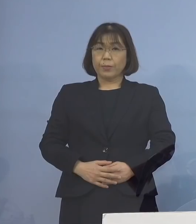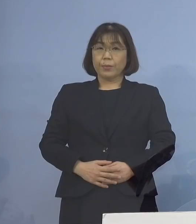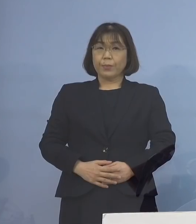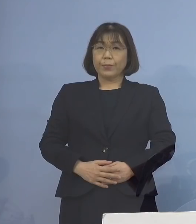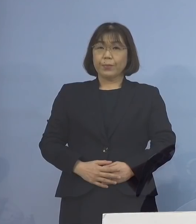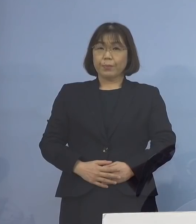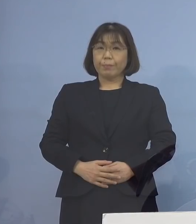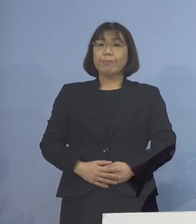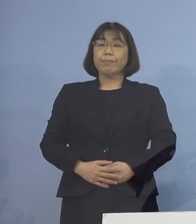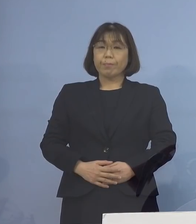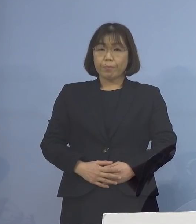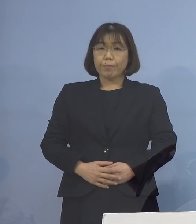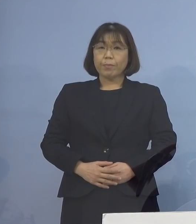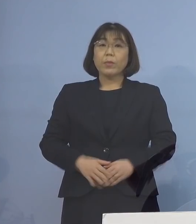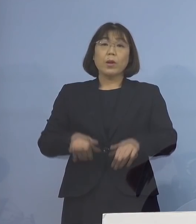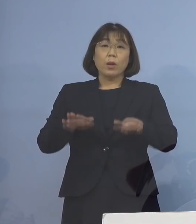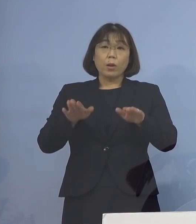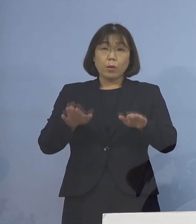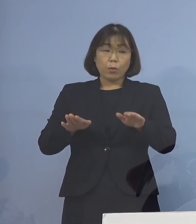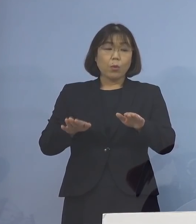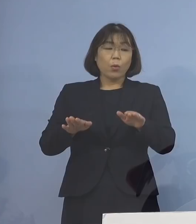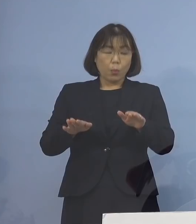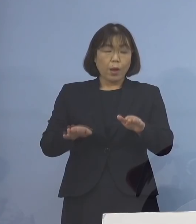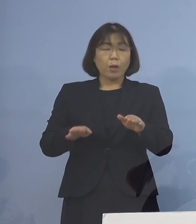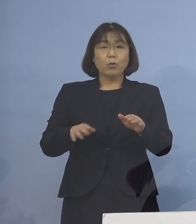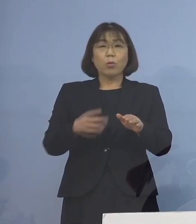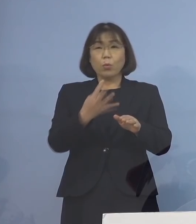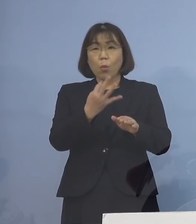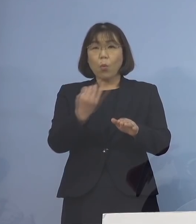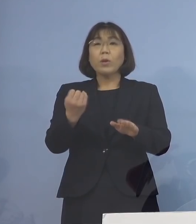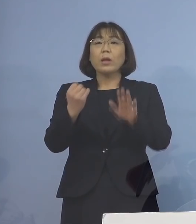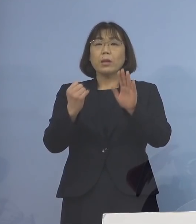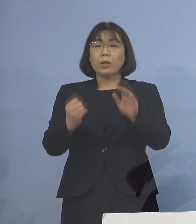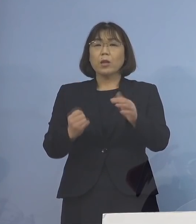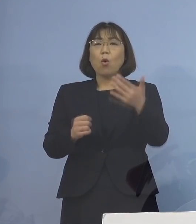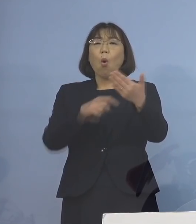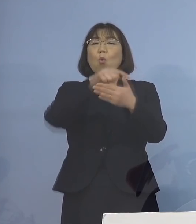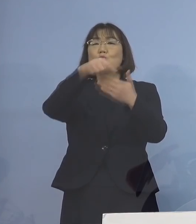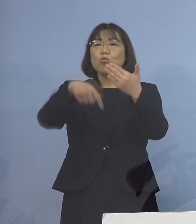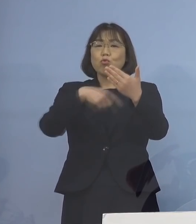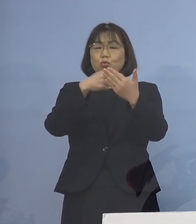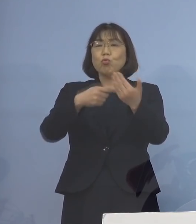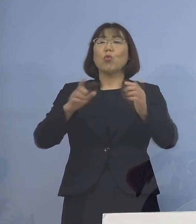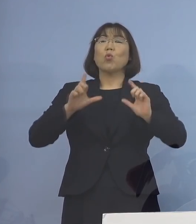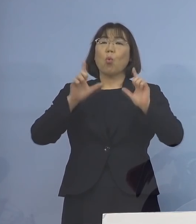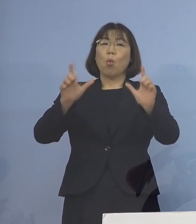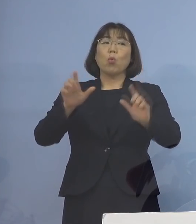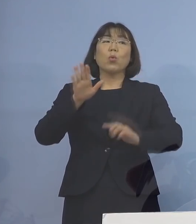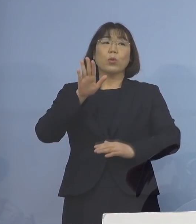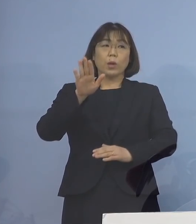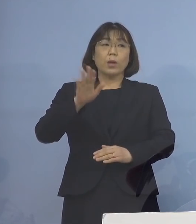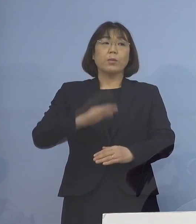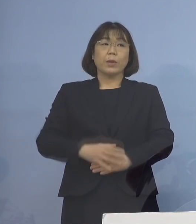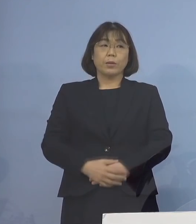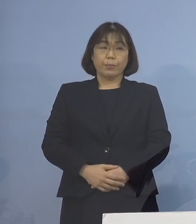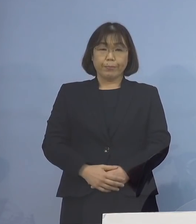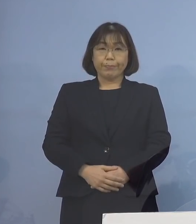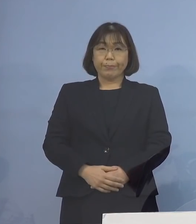そこで、以下 今日は非常に多いんですが 9点ご報告を申し上げて参ります